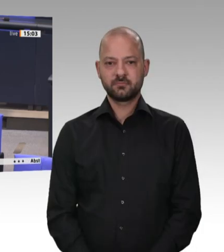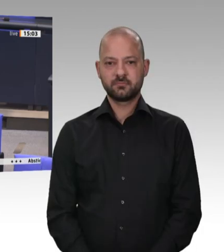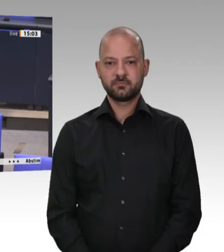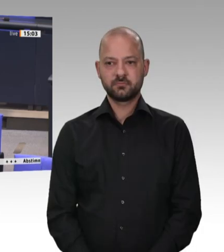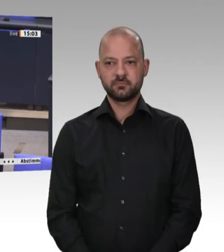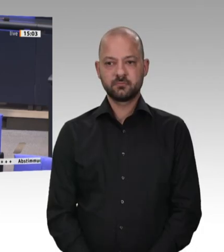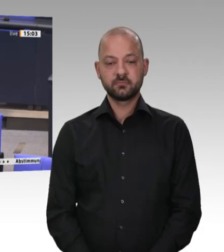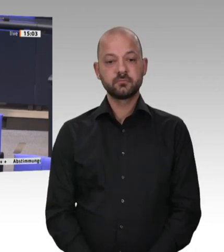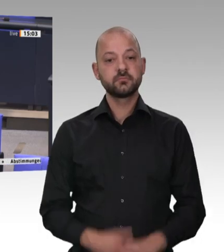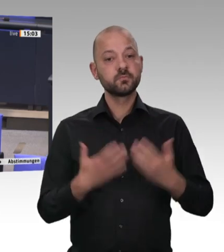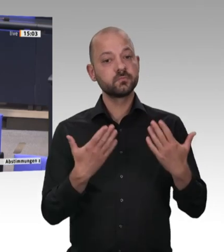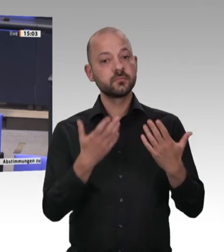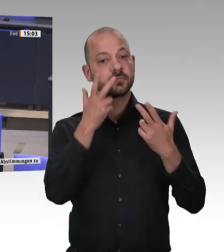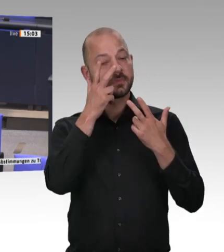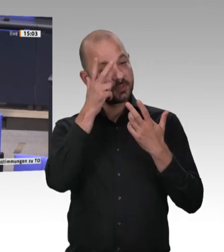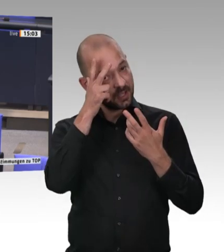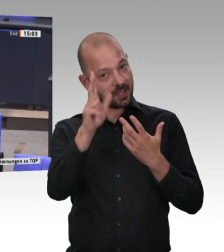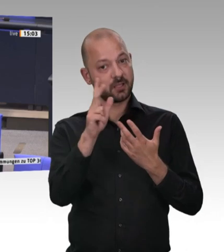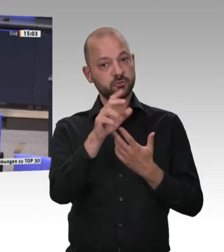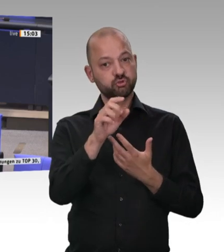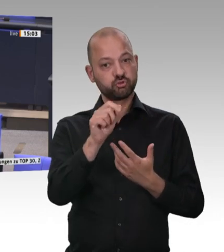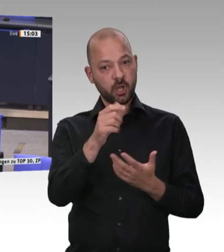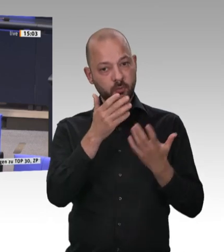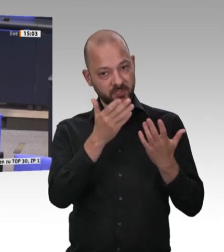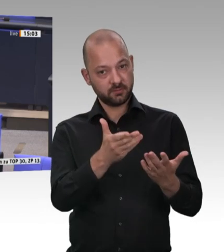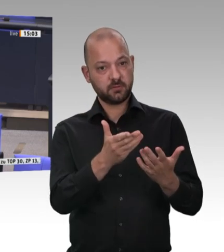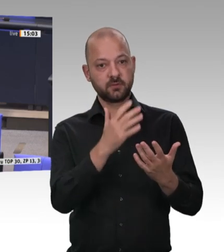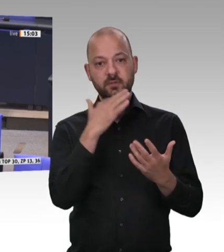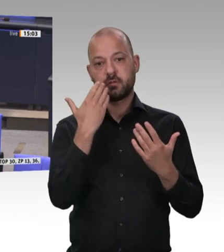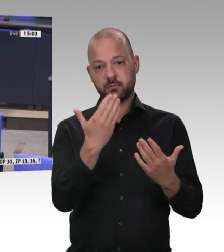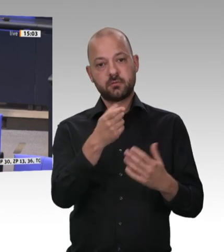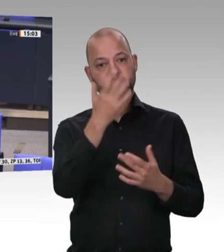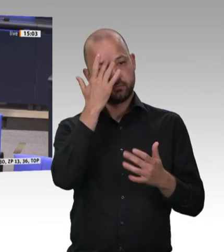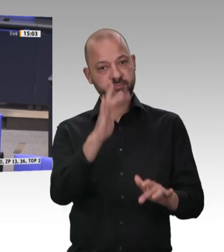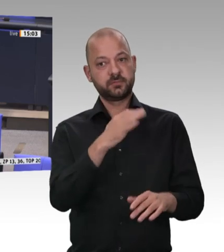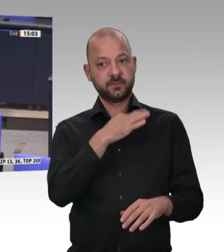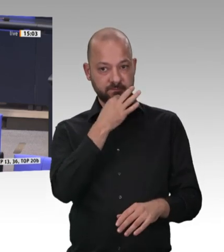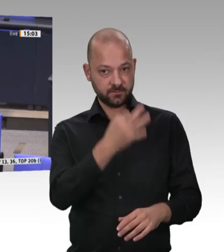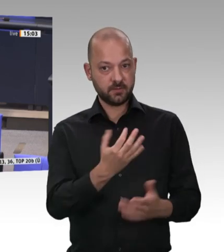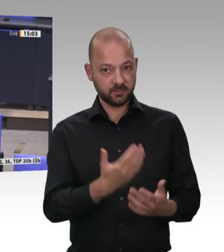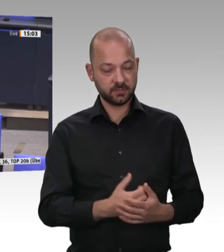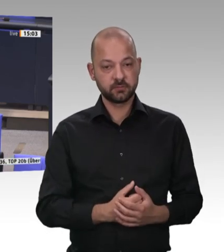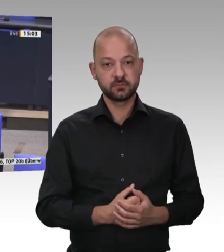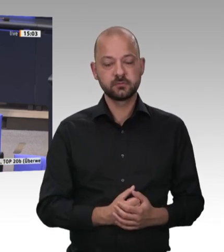das wir nicht über die kleinen Schlachtereien und auch nicht über die kleinen Metzgereien – wie immer sie auch heißen – reden.